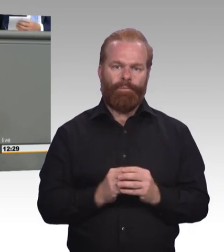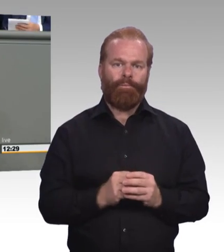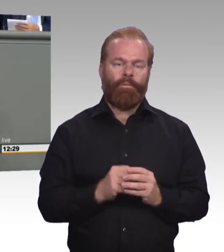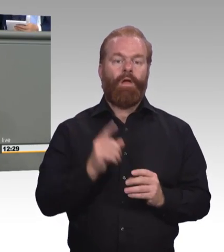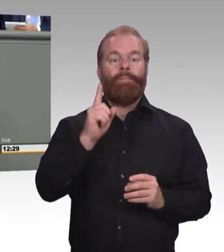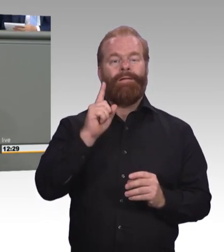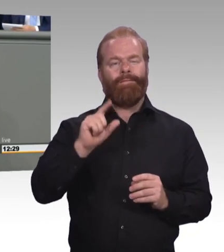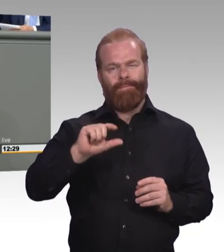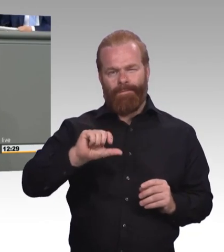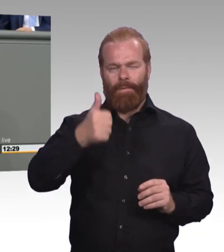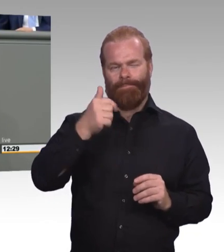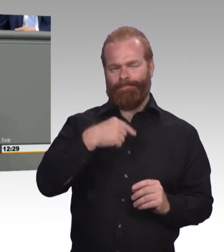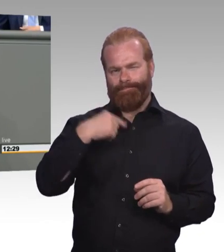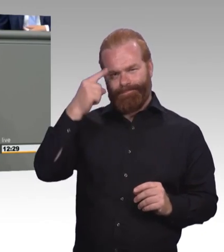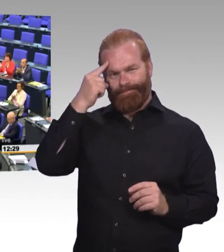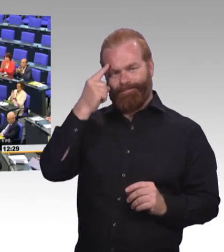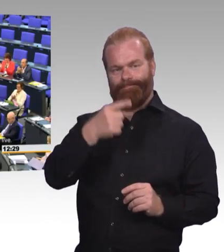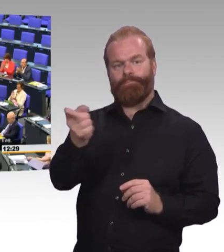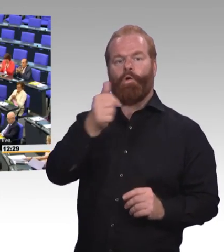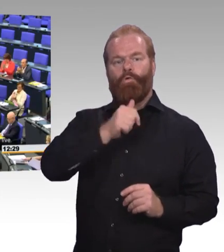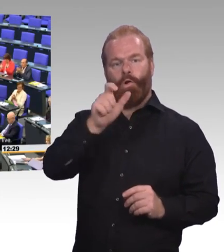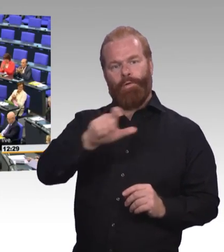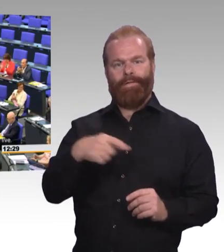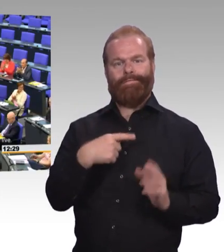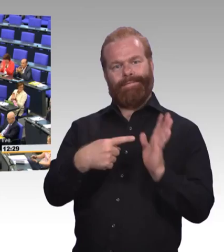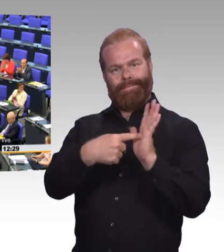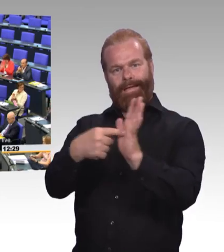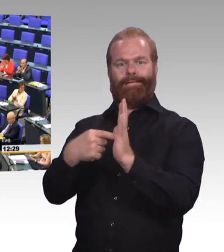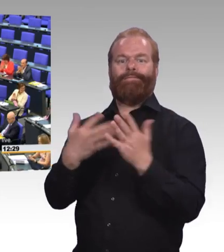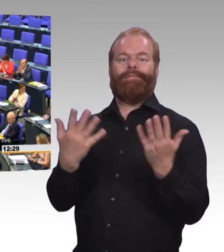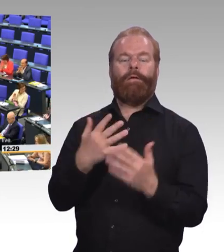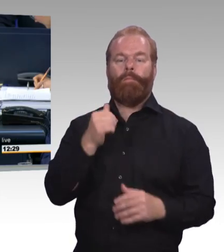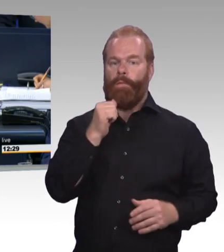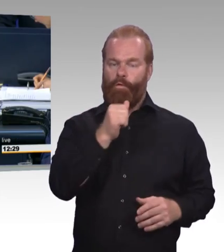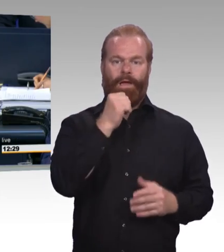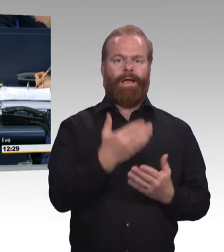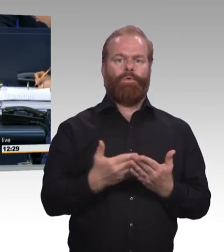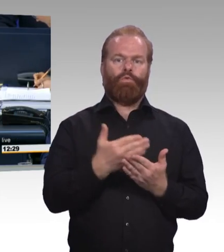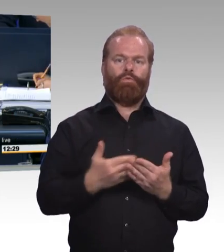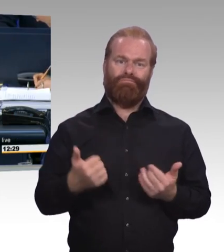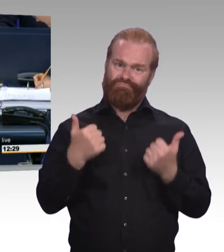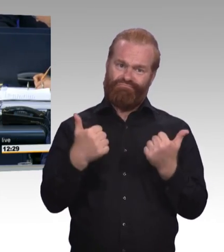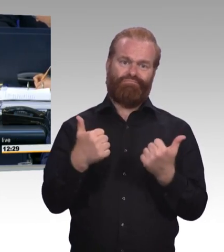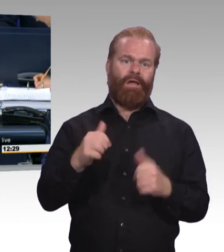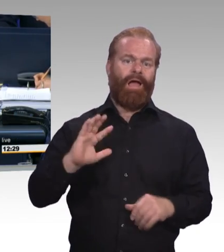(Beifall) (Präsidium) Vielen Dank Frau Kollegin! Als letzter Redner zu diesem Tagesordnungspunkt erhält das Wort der Kollege Doktor Ernst Dieter Rossmann,